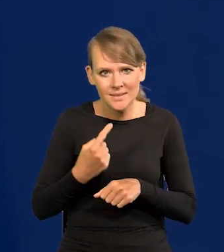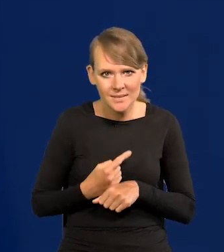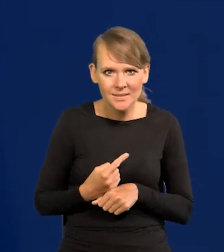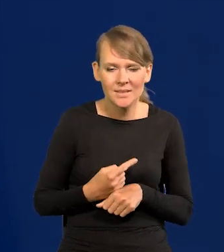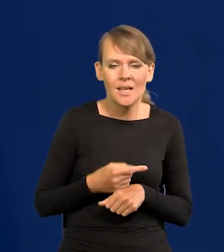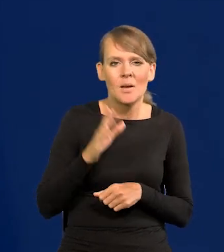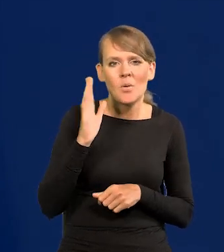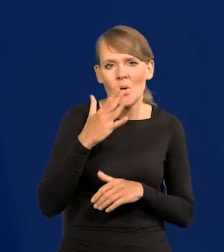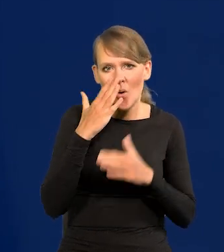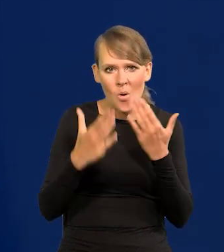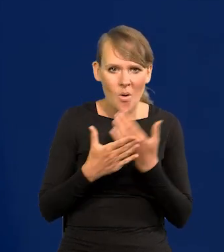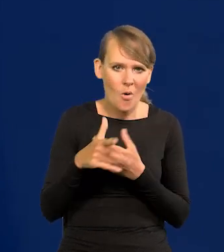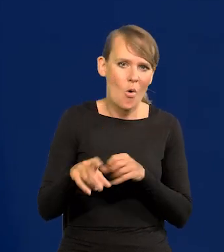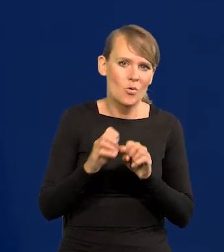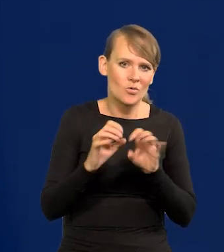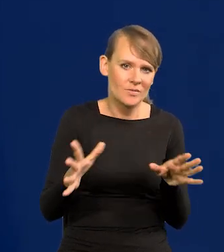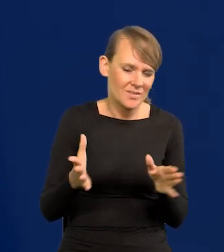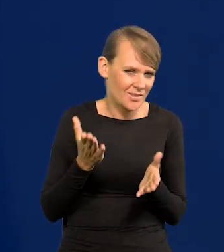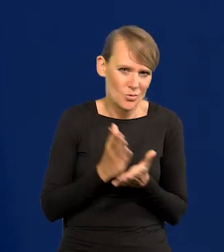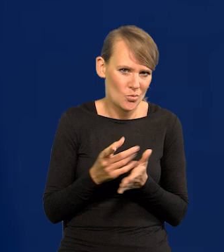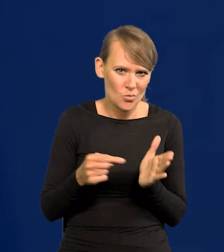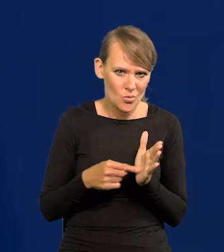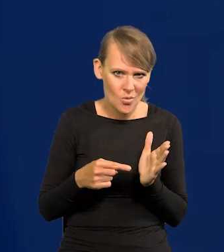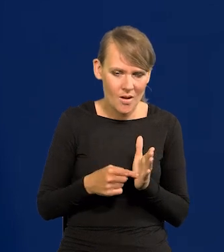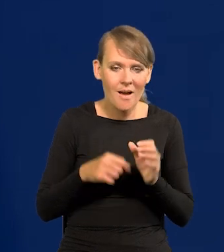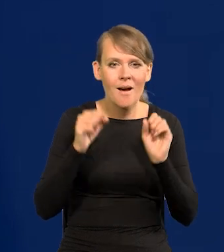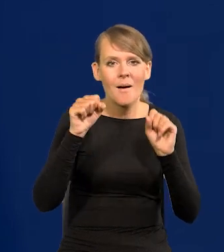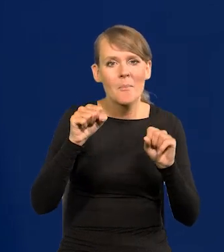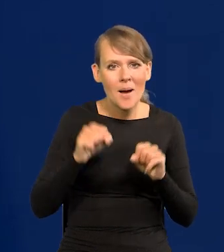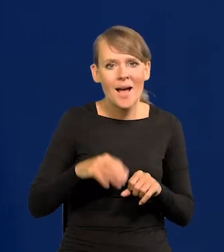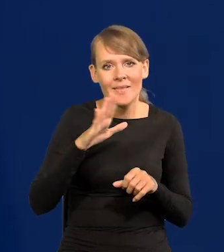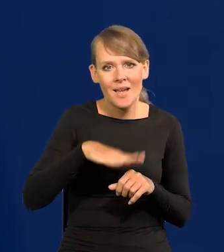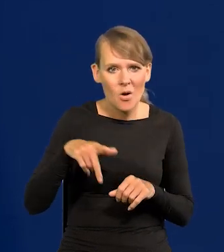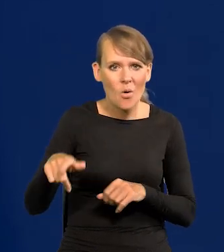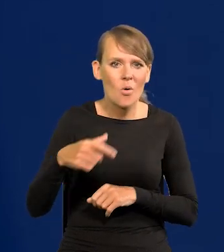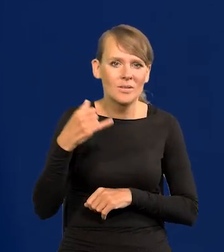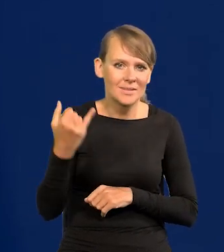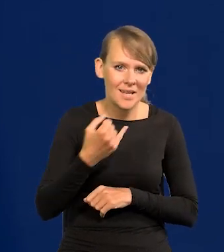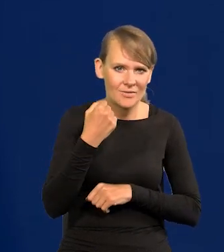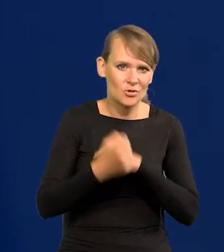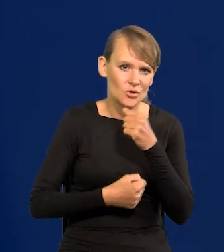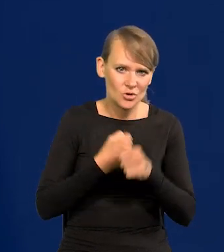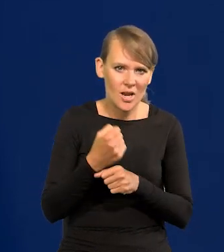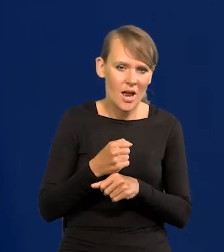co potem się okazało oczywiste, ale tylko tyle. Bank Narodowy działa zawsze tak konserwatywnie.